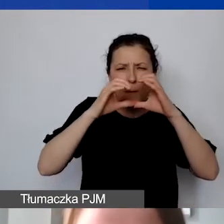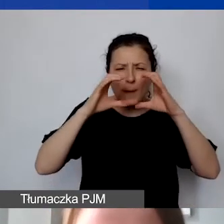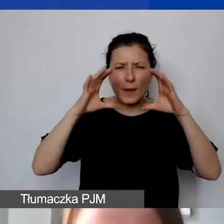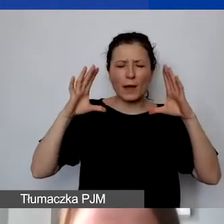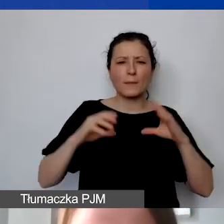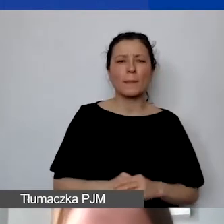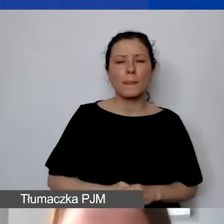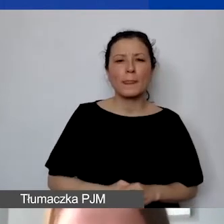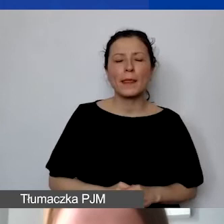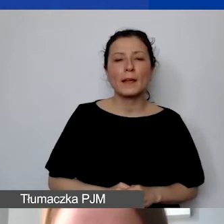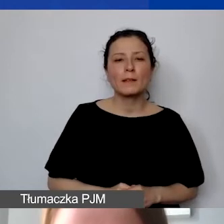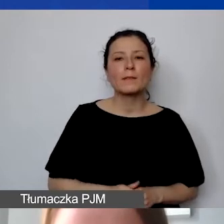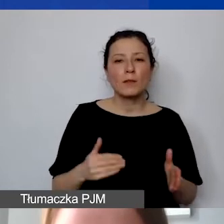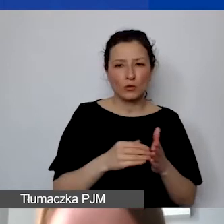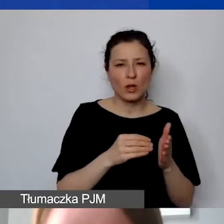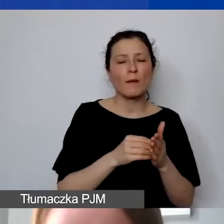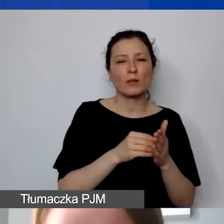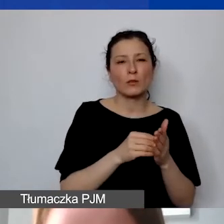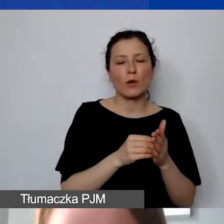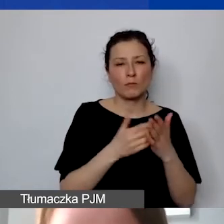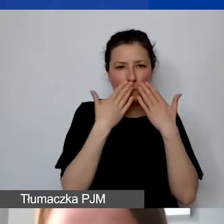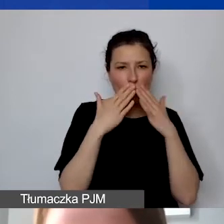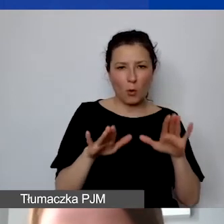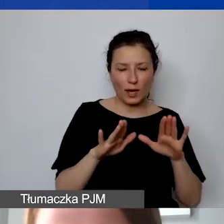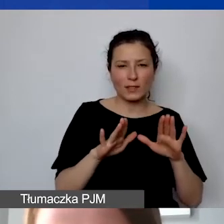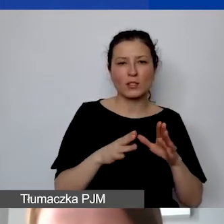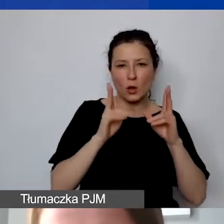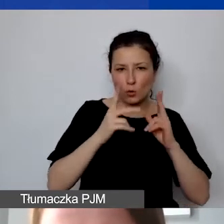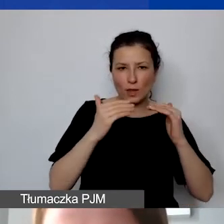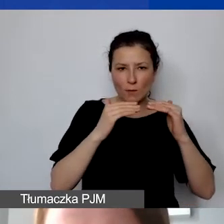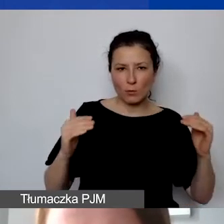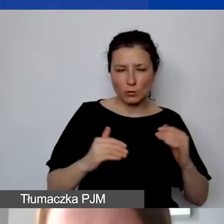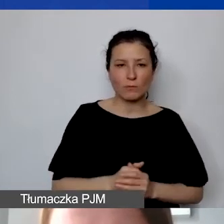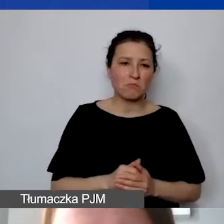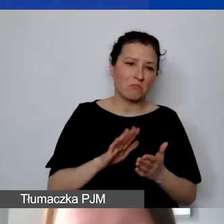należy go wykazać, określić na określonym poziomie. Jeżeli założymy, że to jest 10%,